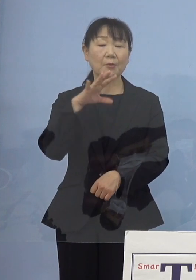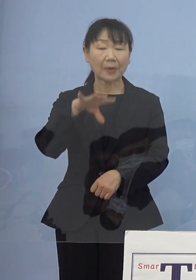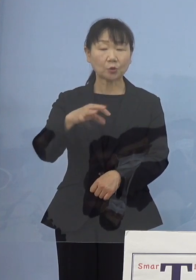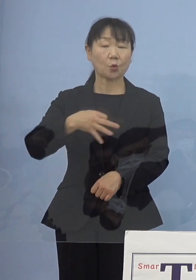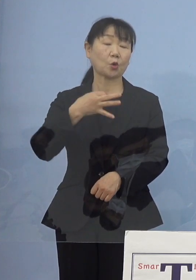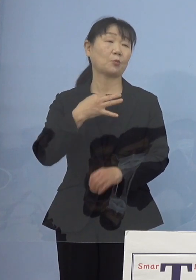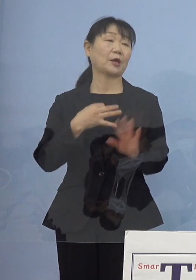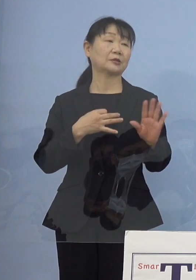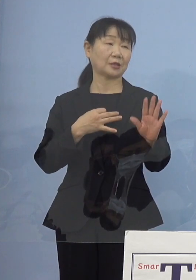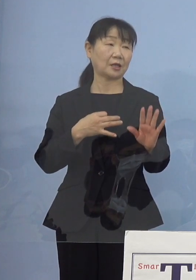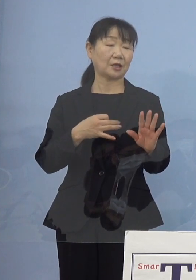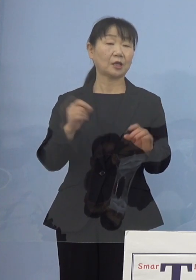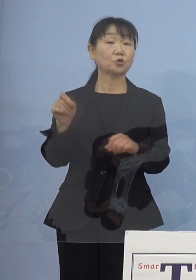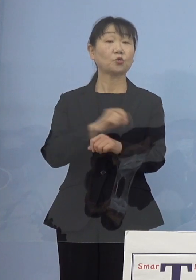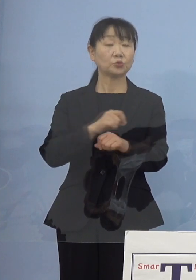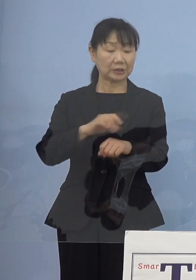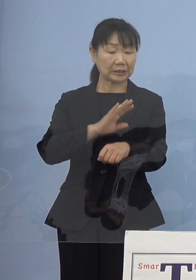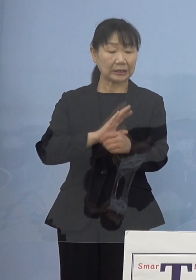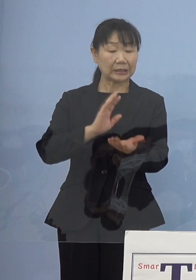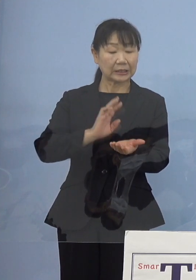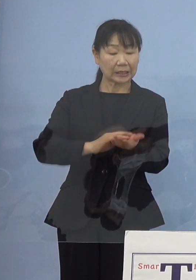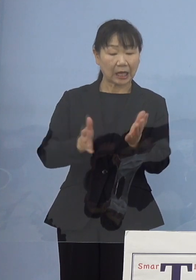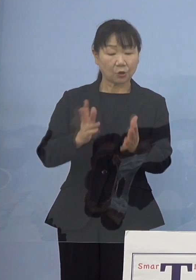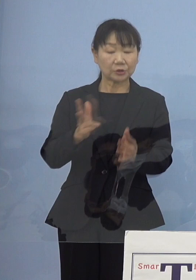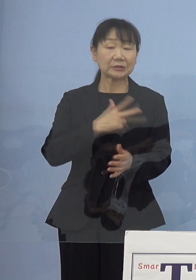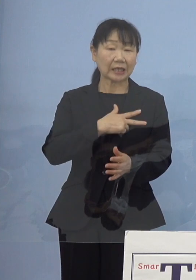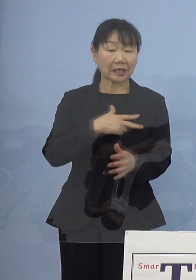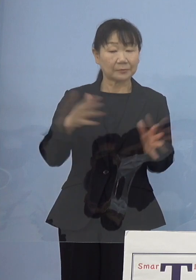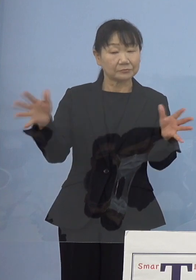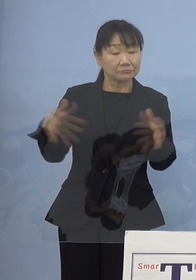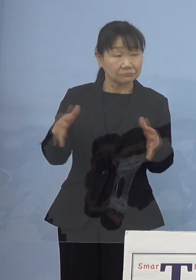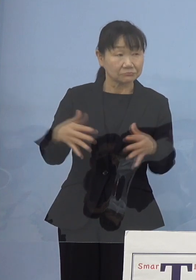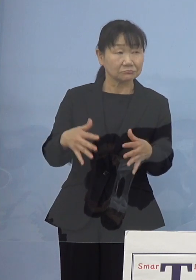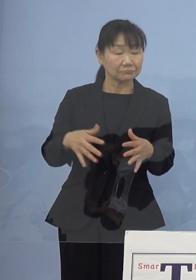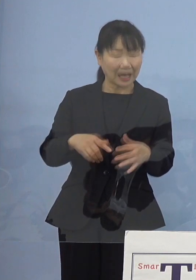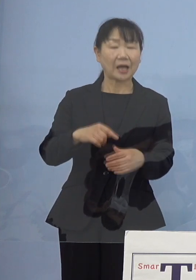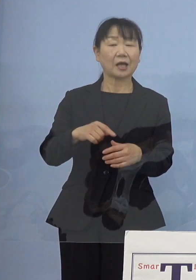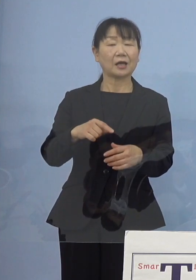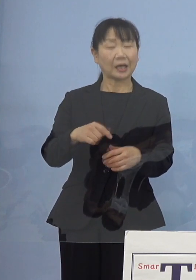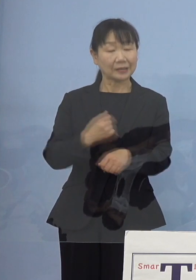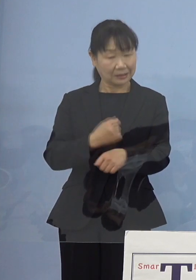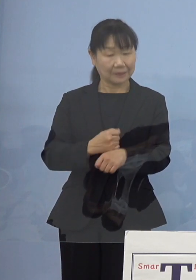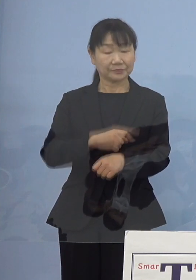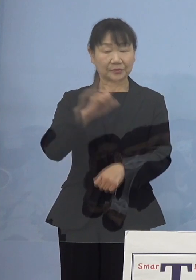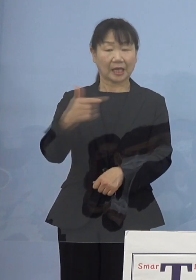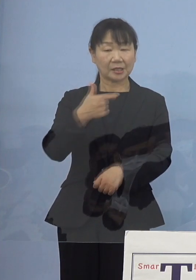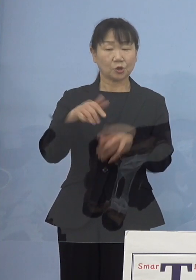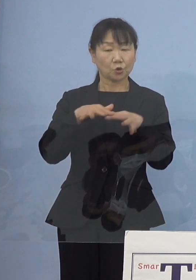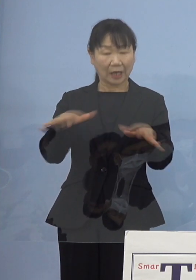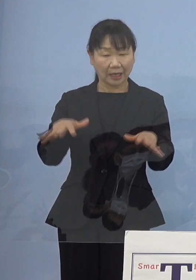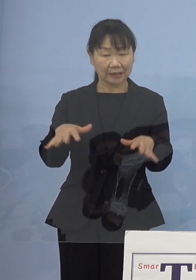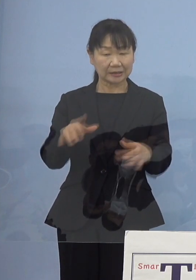特に看護師さんの確保について 「第6波」に備えて何か対策というか